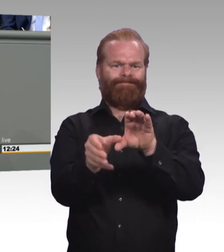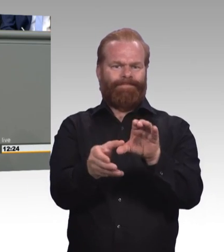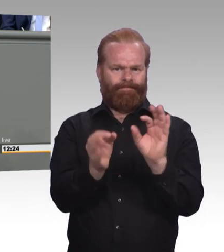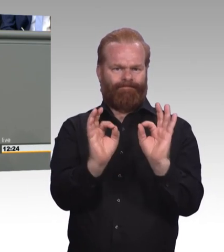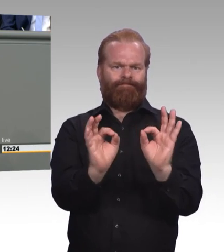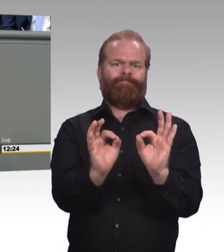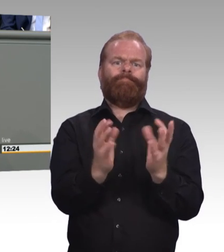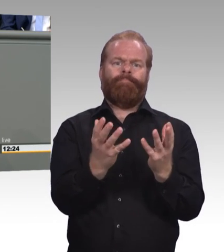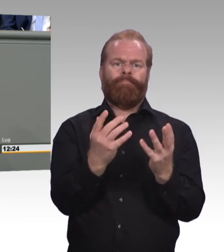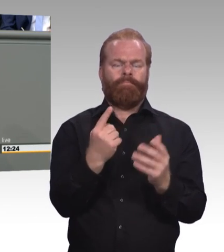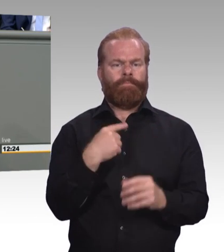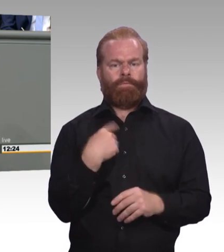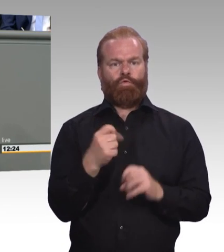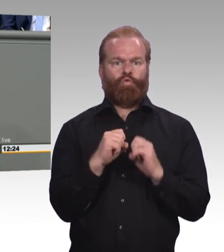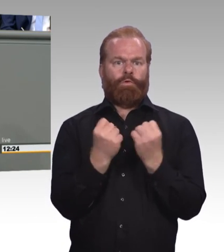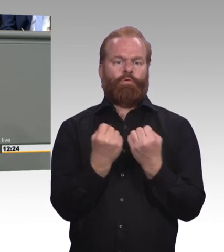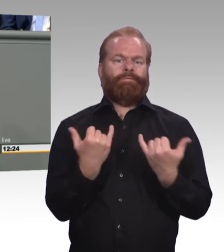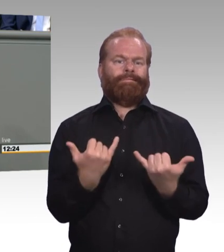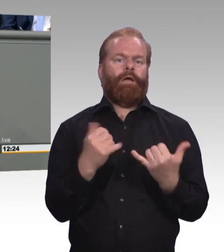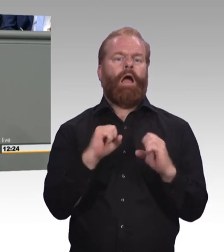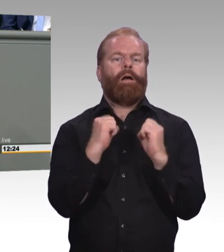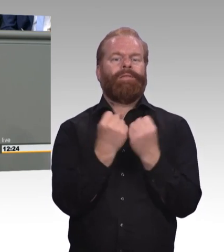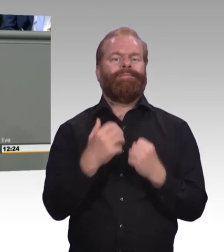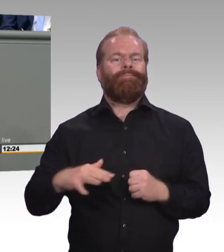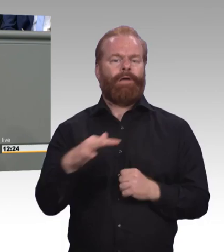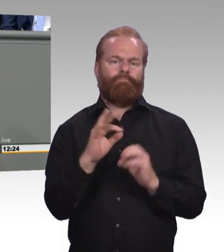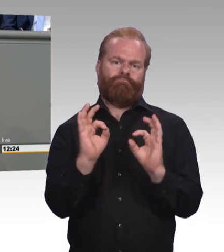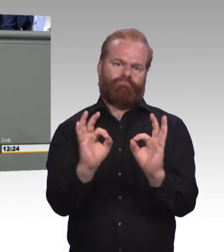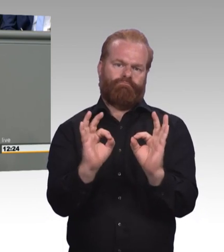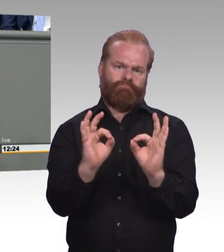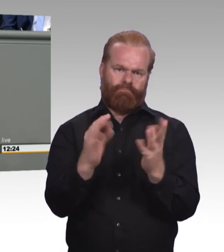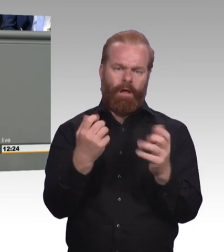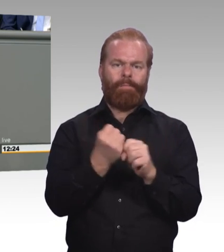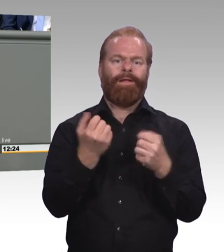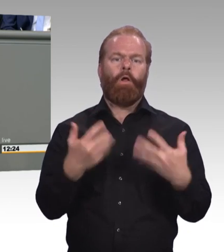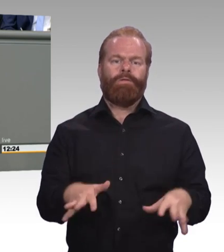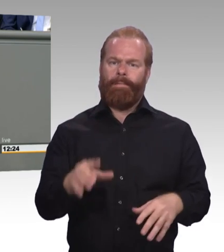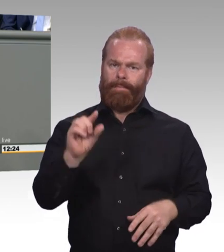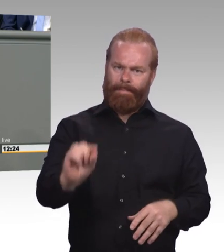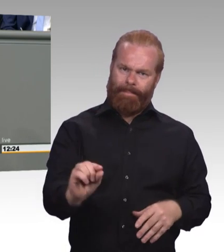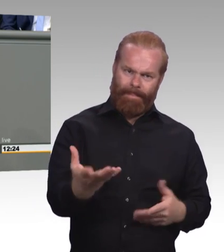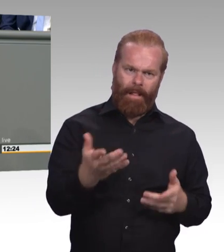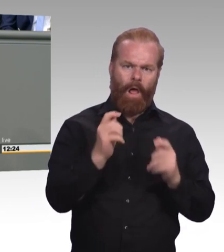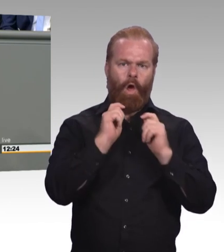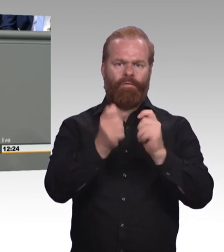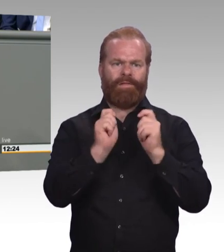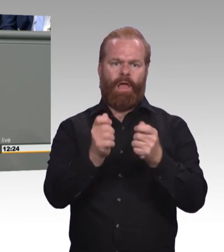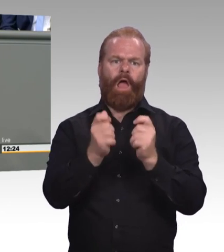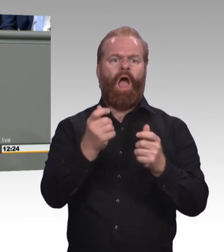ist extrem hoch. Und als Antwort auf die Frage wie man denn zur Einführung von einer Mindestausbildungsvergütung steht,